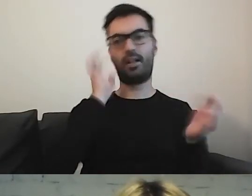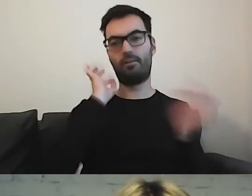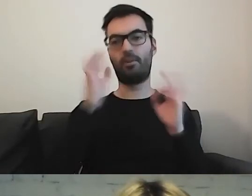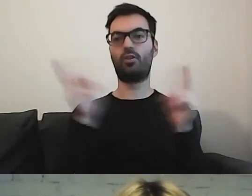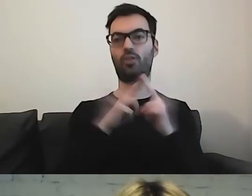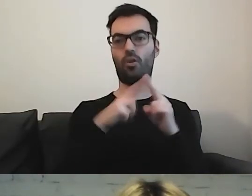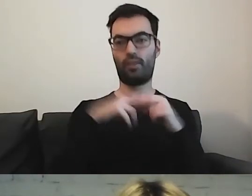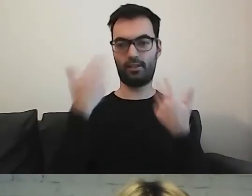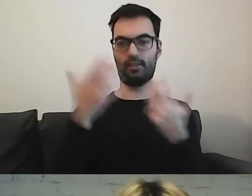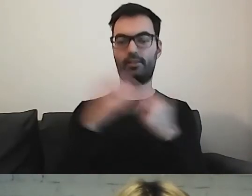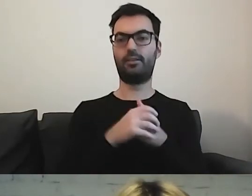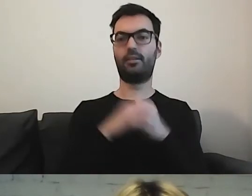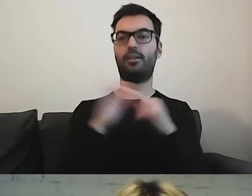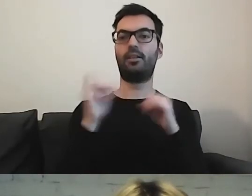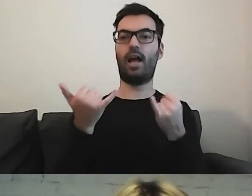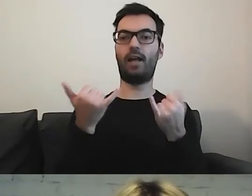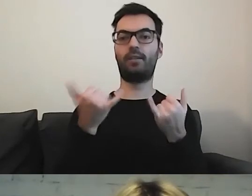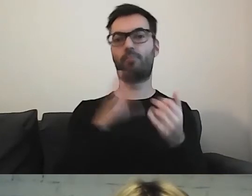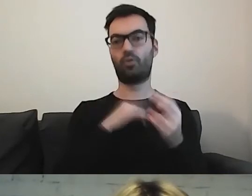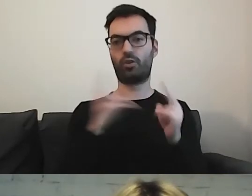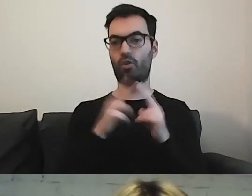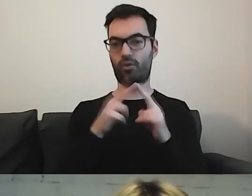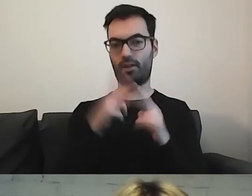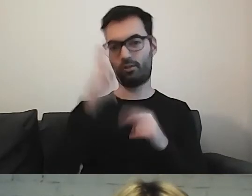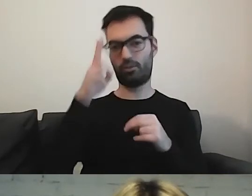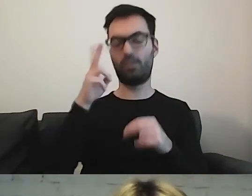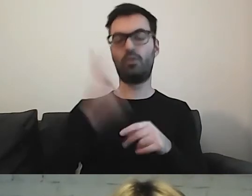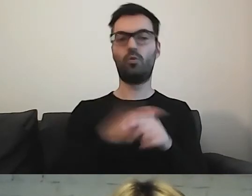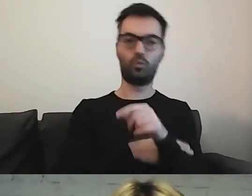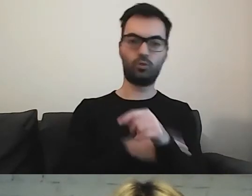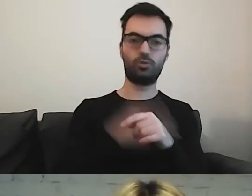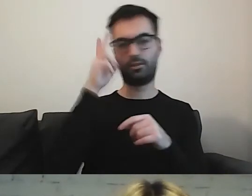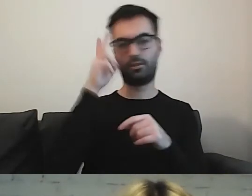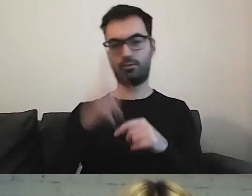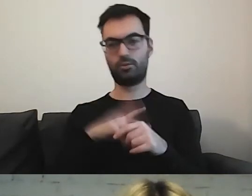Jak się skontaktować z urzędem, co można zrobić.